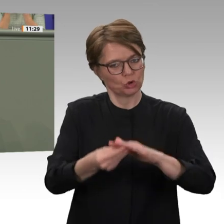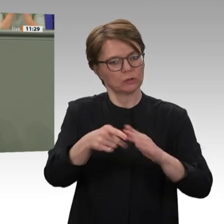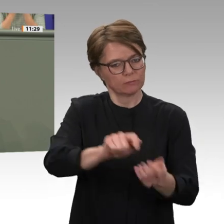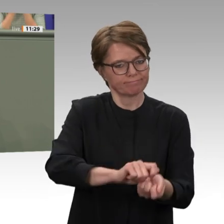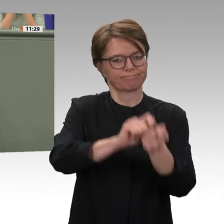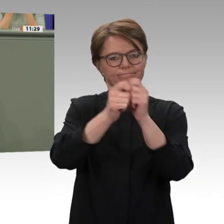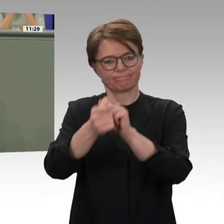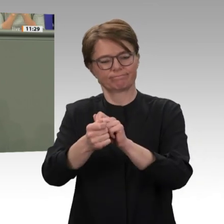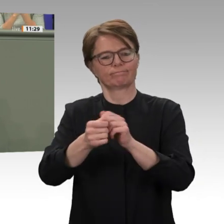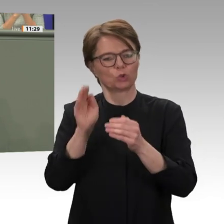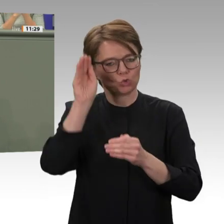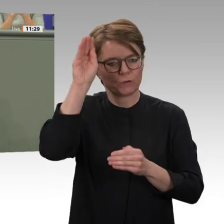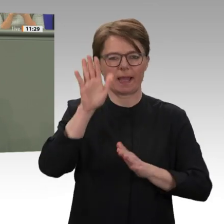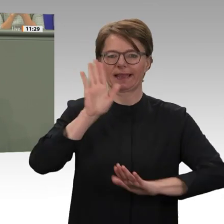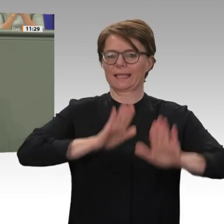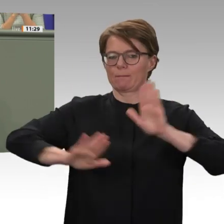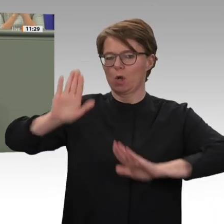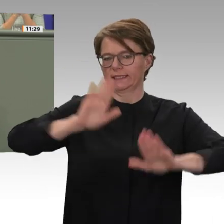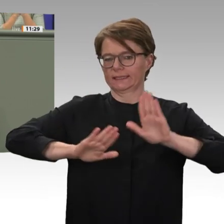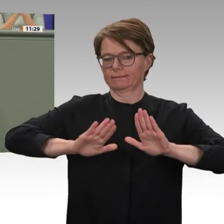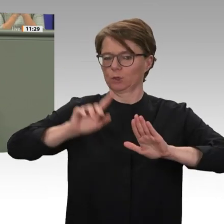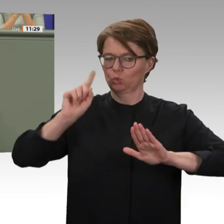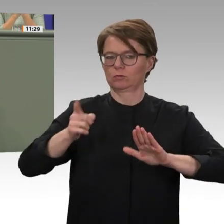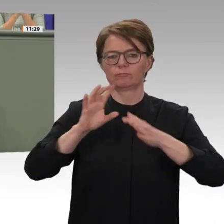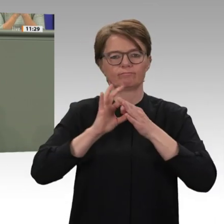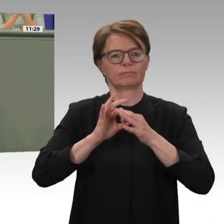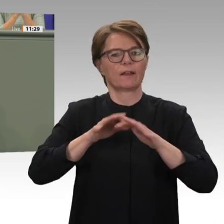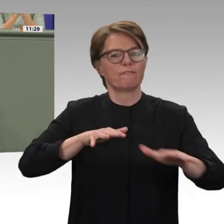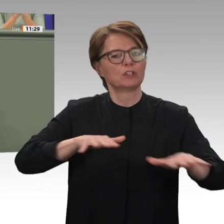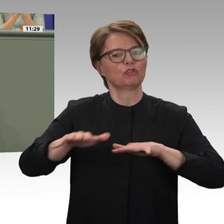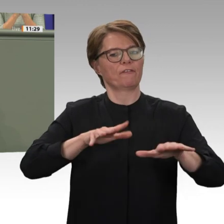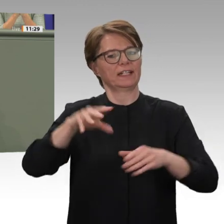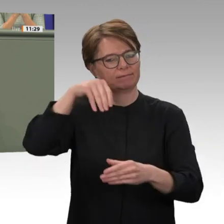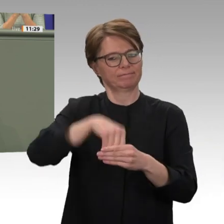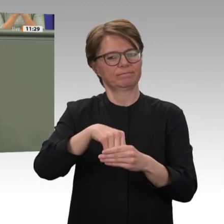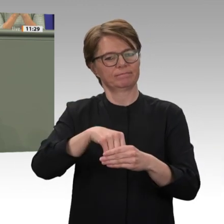nach Karthum reisen wird. Wie sehr die Verantwortlichen im Sudan gerade auf uns, auf Deutschland,